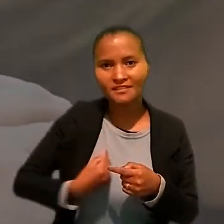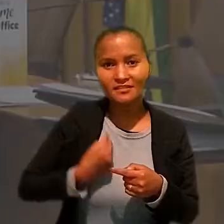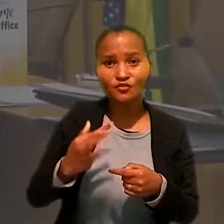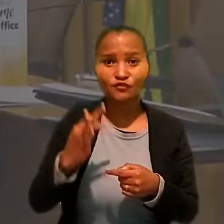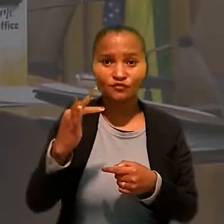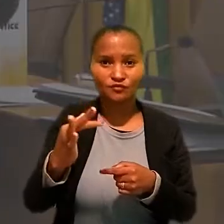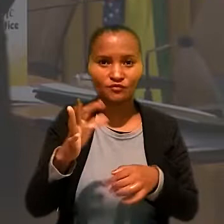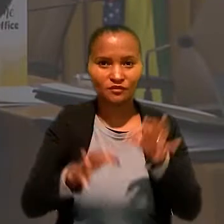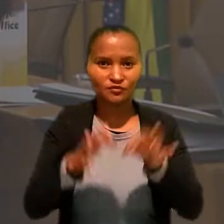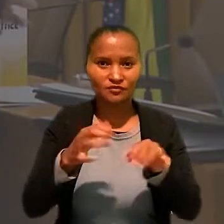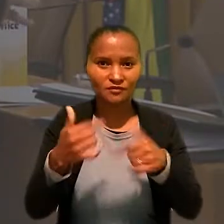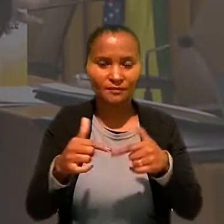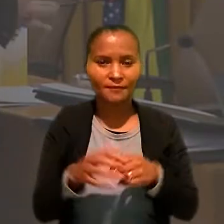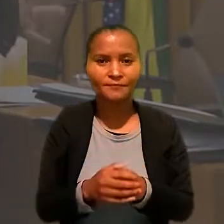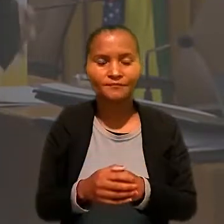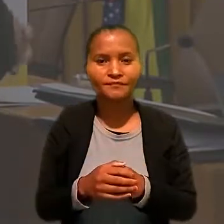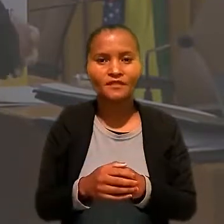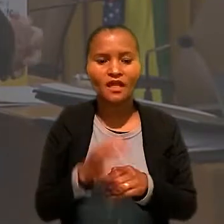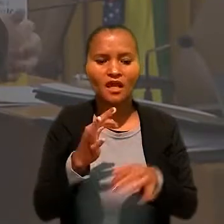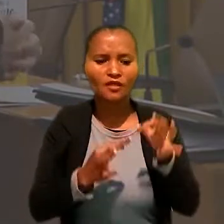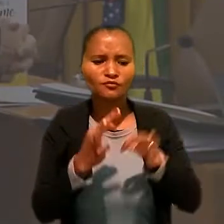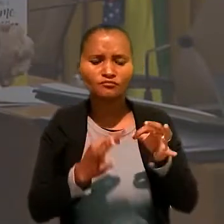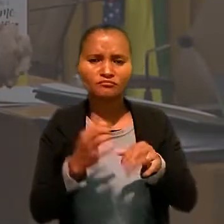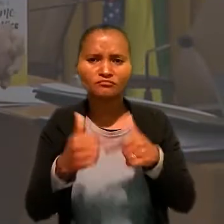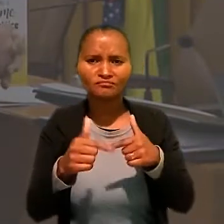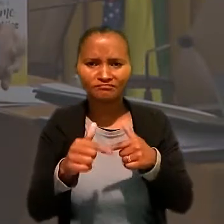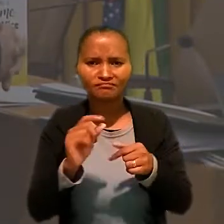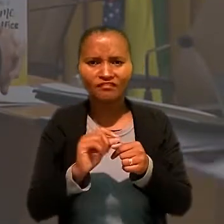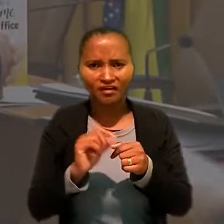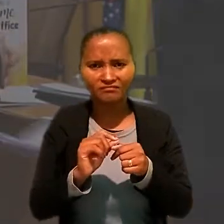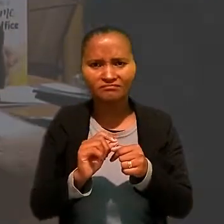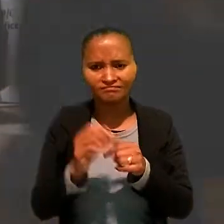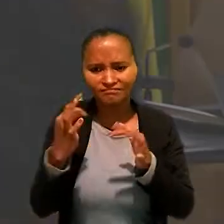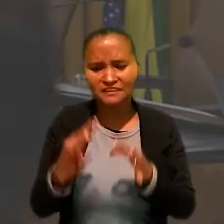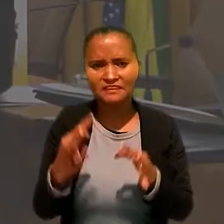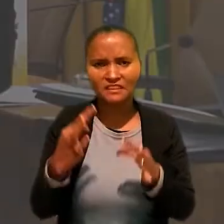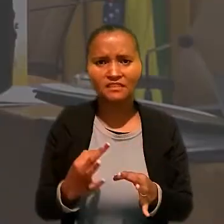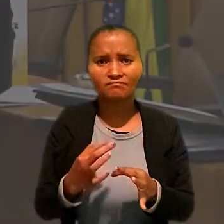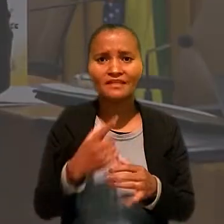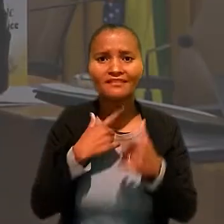"A Justiça do Trabalho faz um trabalho de excelência, e a intenção é sempre melhorar.